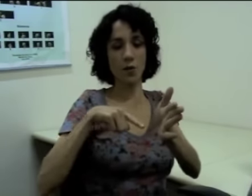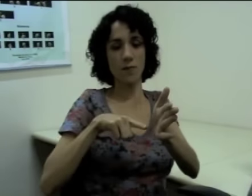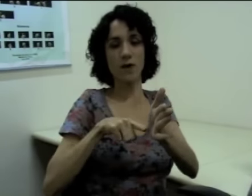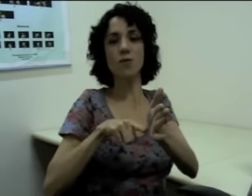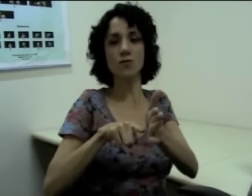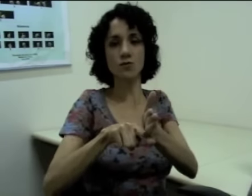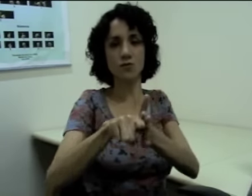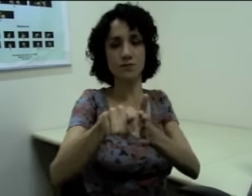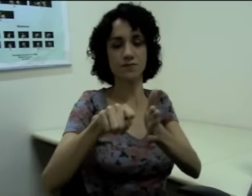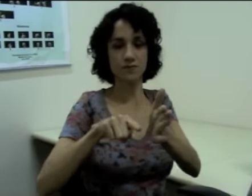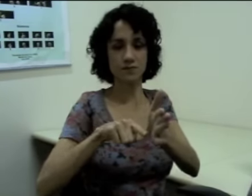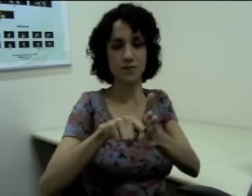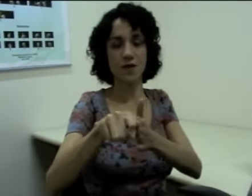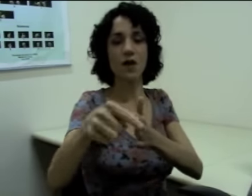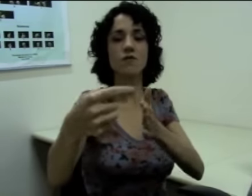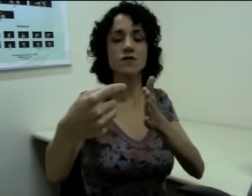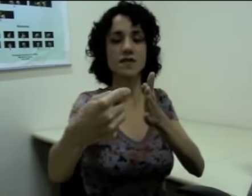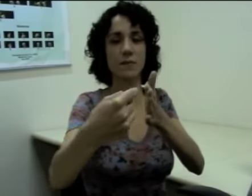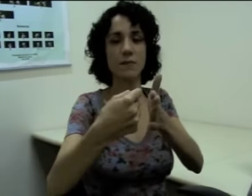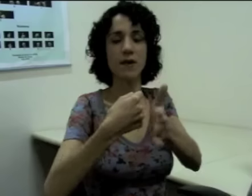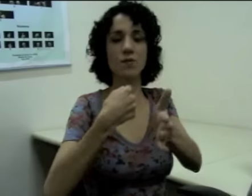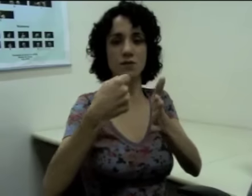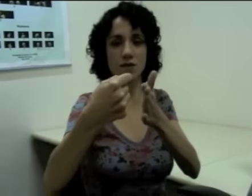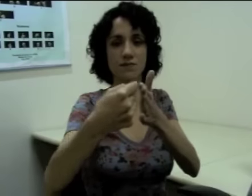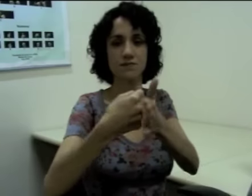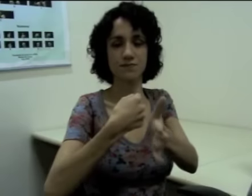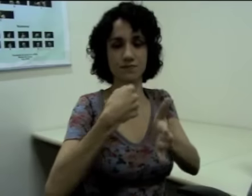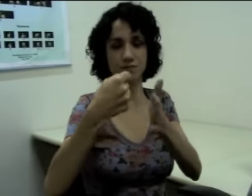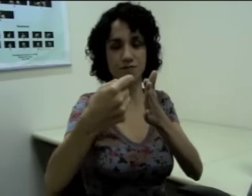“Eu pergunto”. “Você me pergunta”(sinalização)